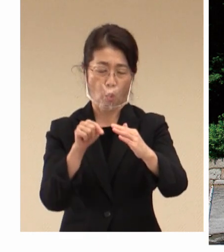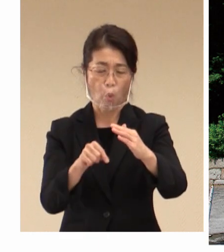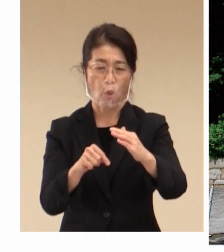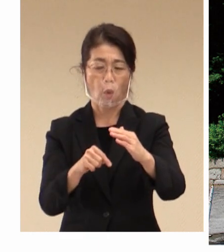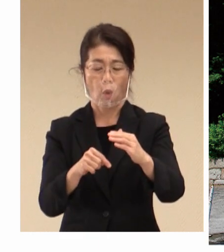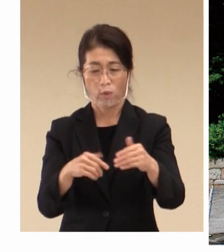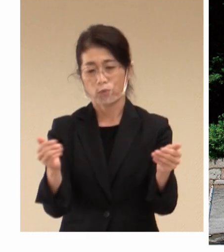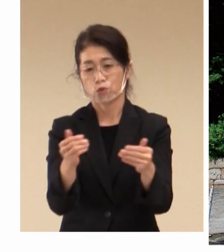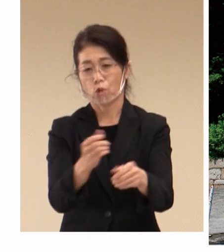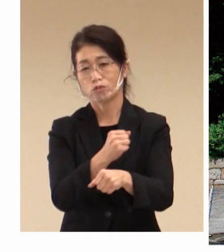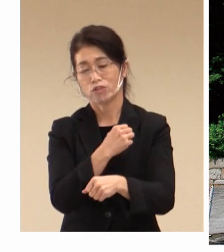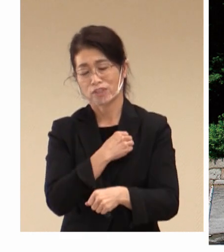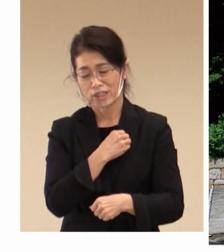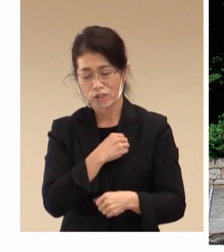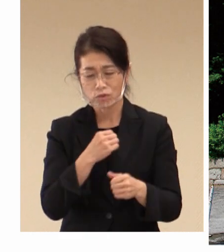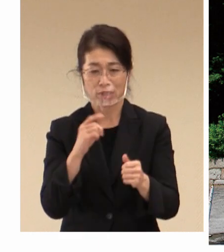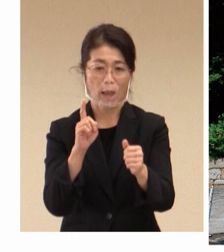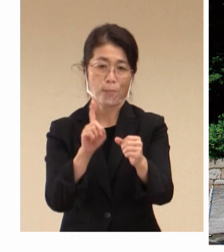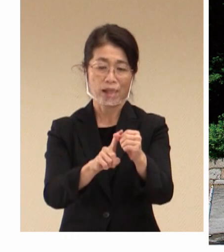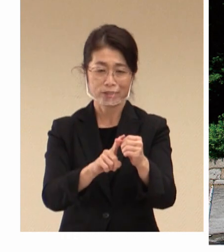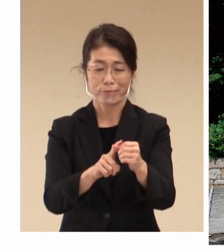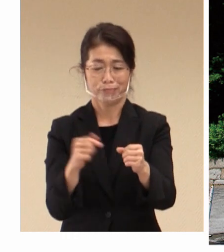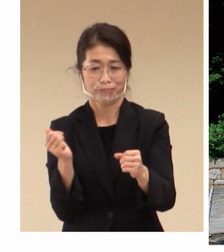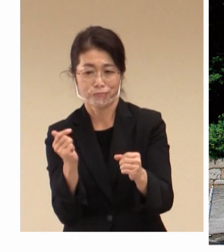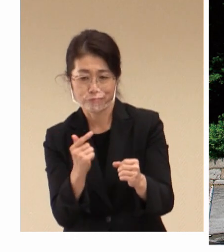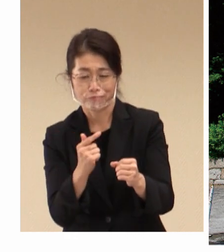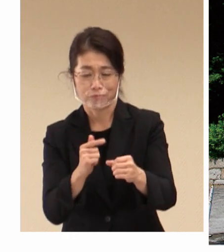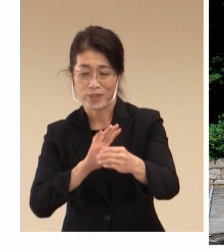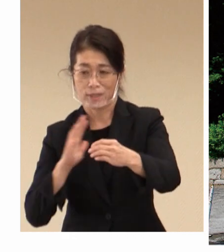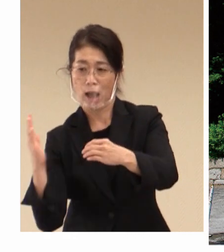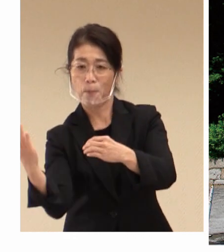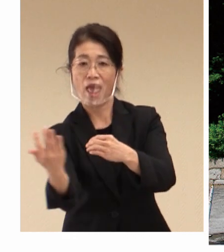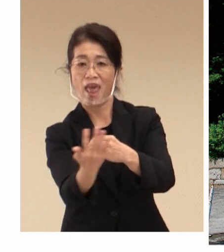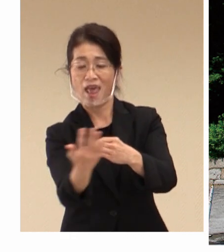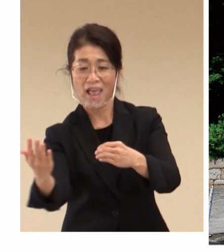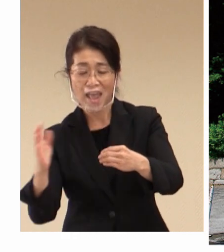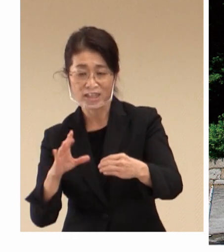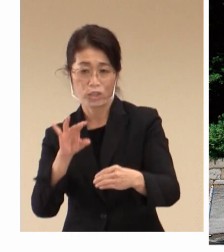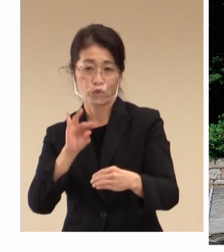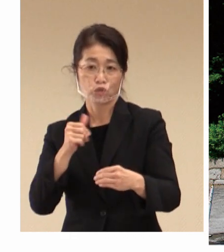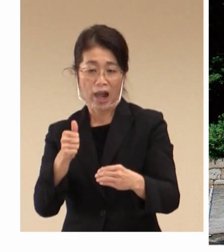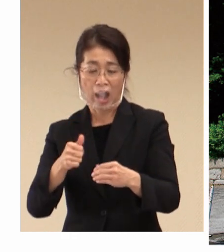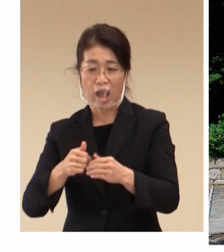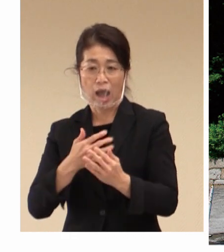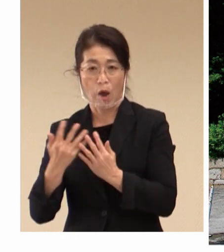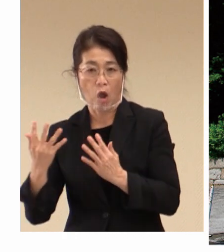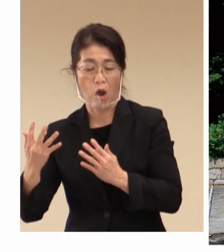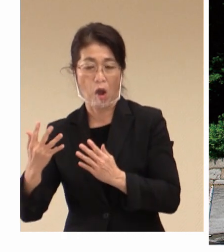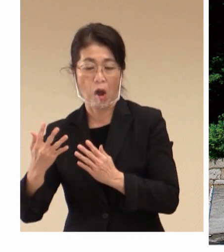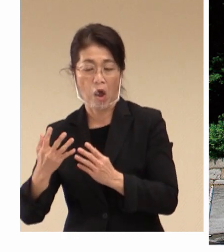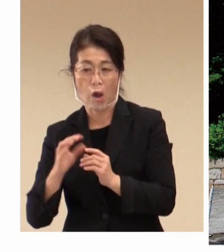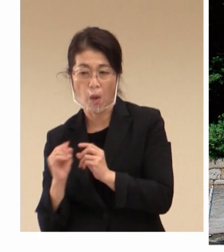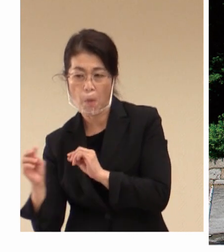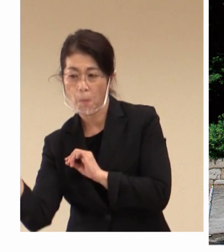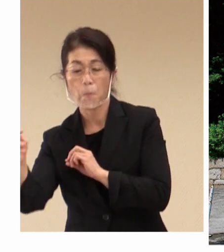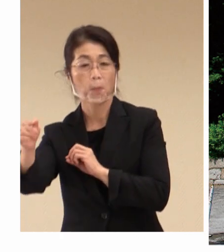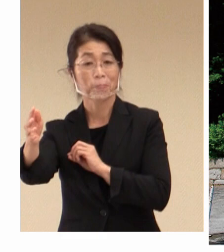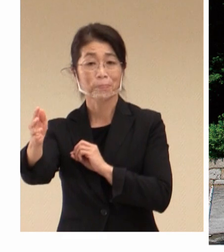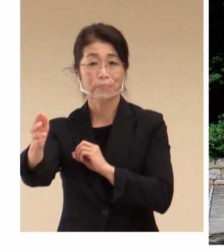早くから 工場の外壁にツタを植生して、 中の温度を下げて、 労働される